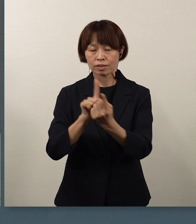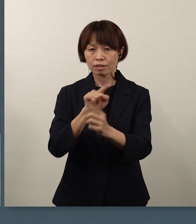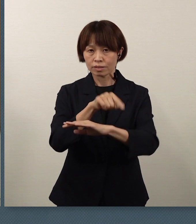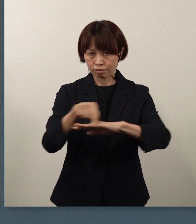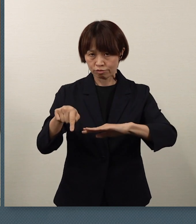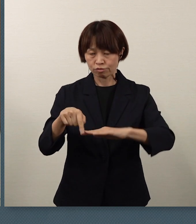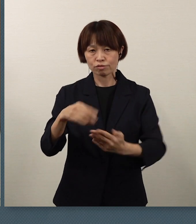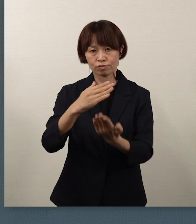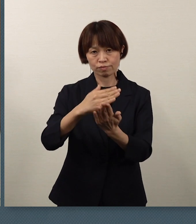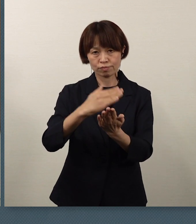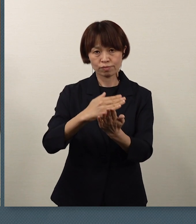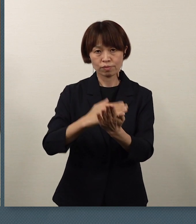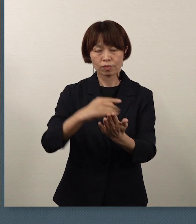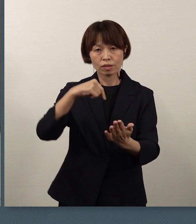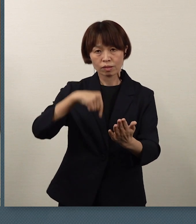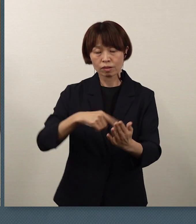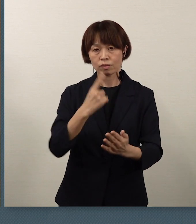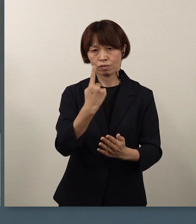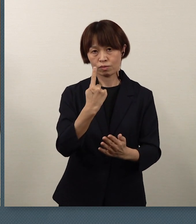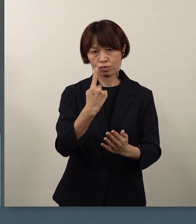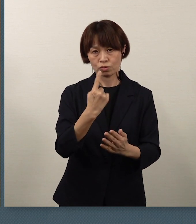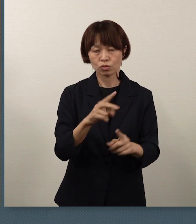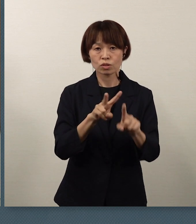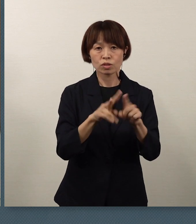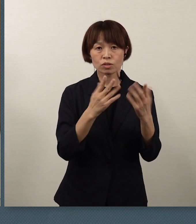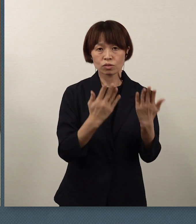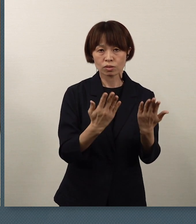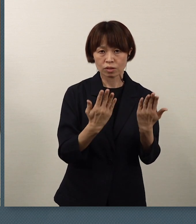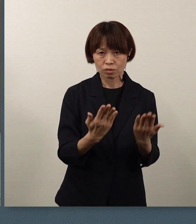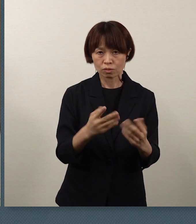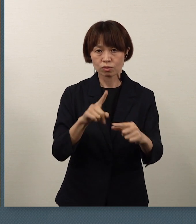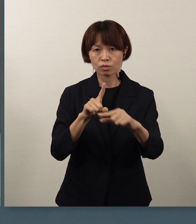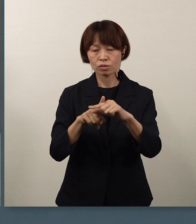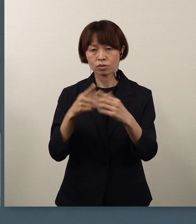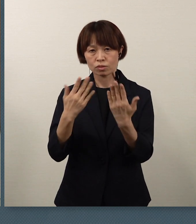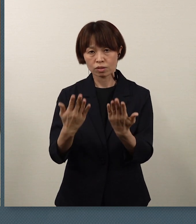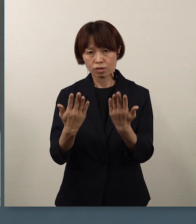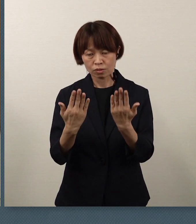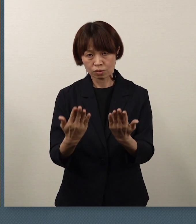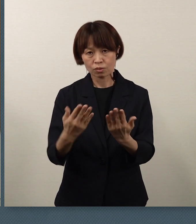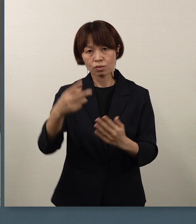小学校、中学校、高等学校、特別支援学校の